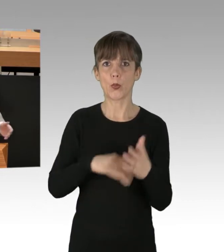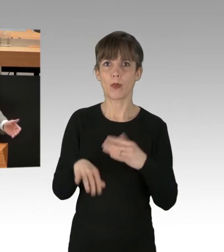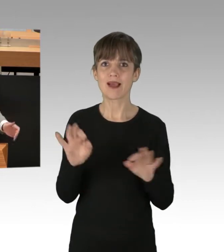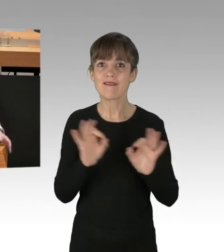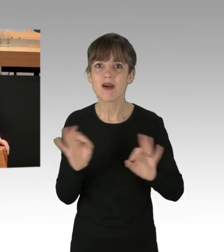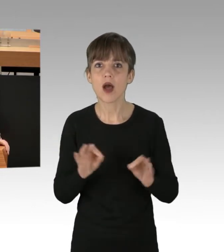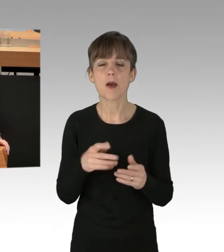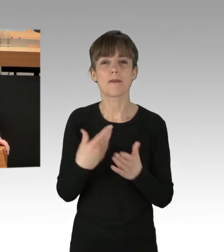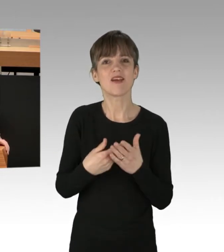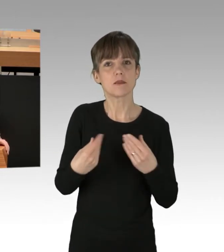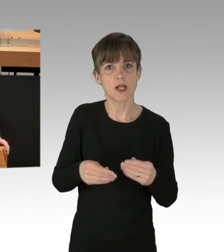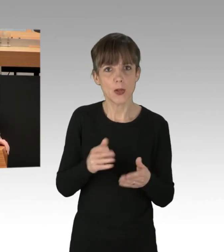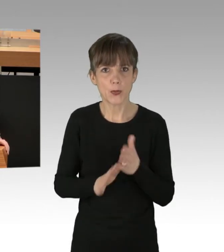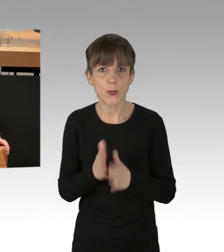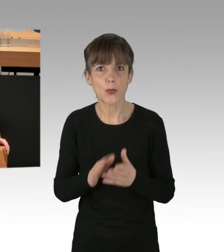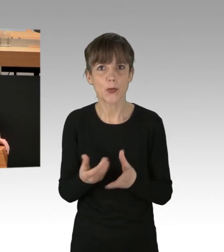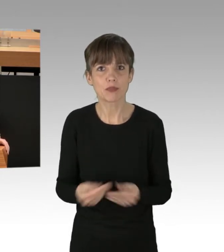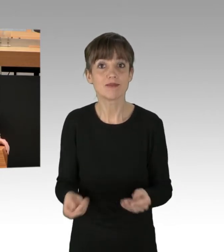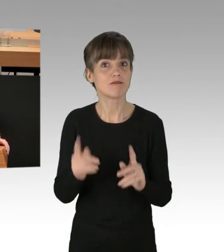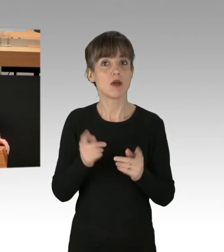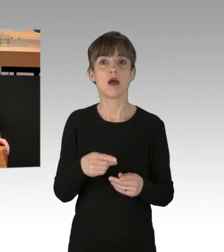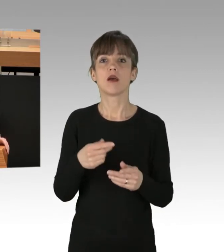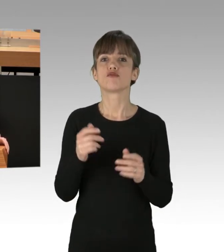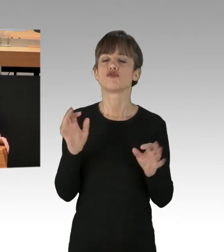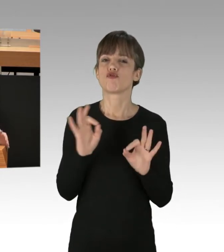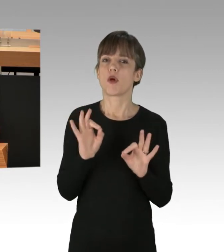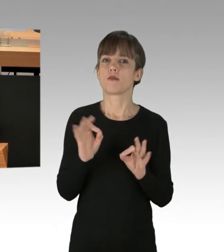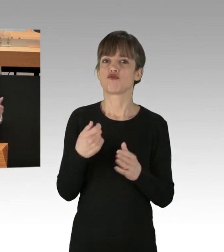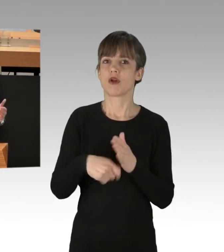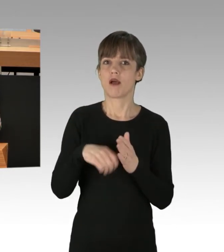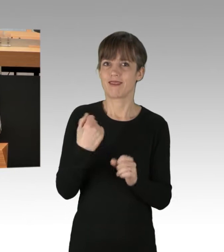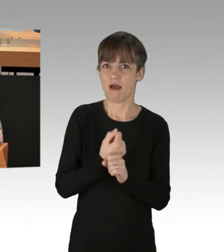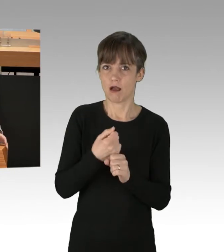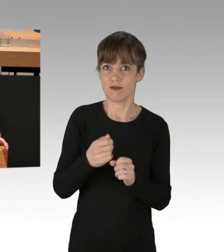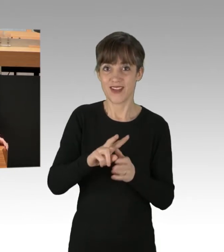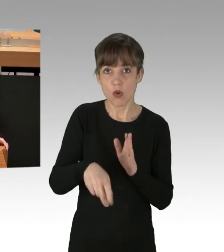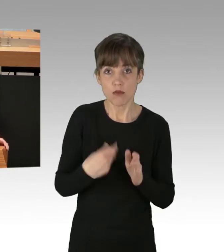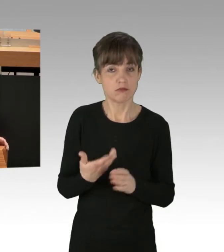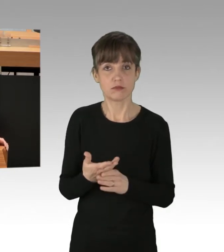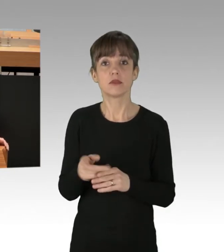Wiederholungsgefahr einer schweren Katalog-Straftat? Nein. Ergebnis: Gehen Sie mit Gott, guter Mann,